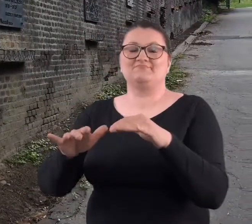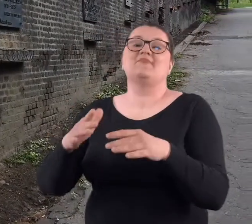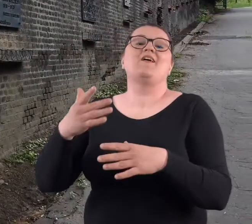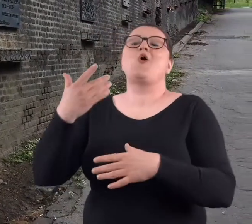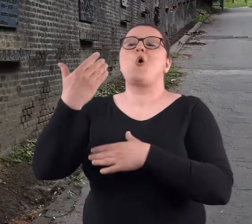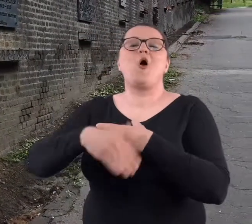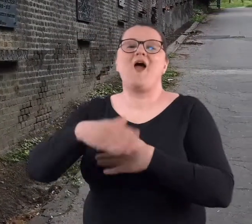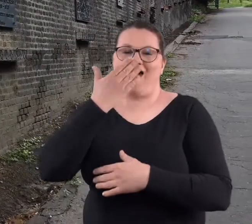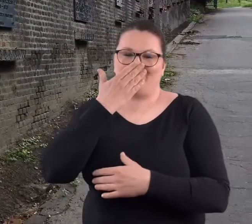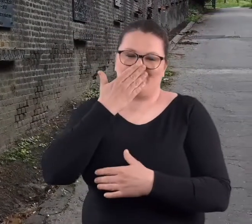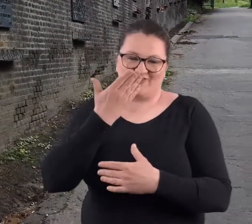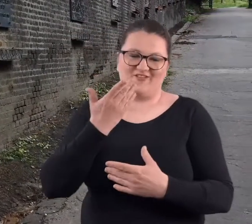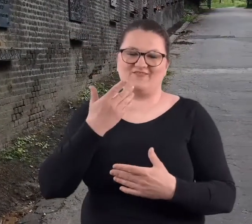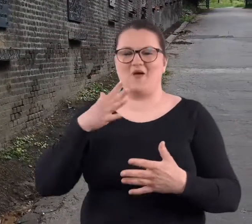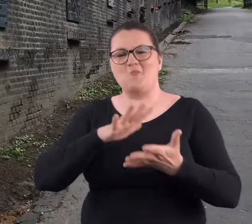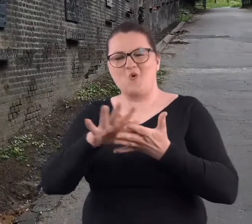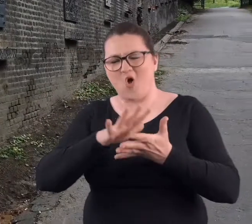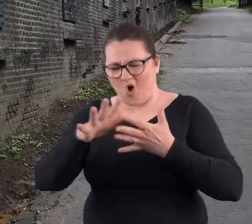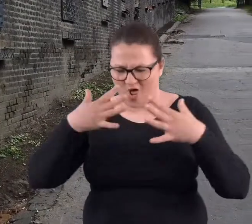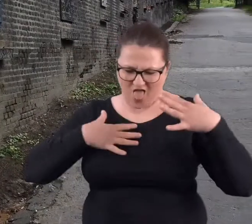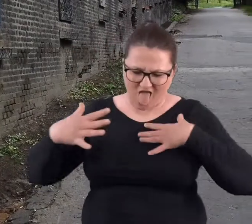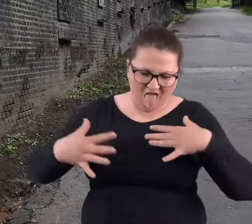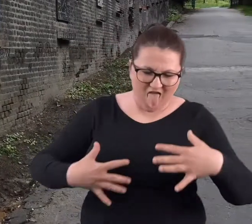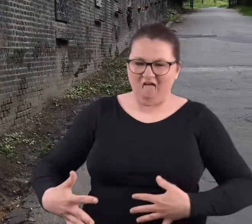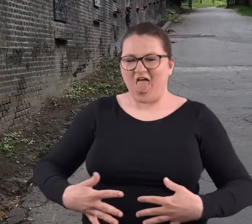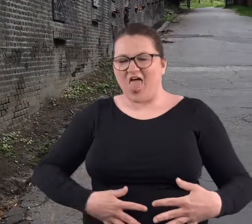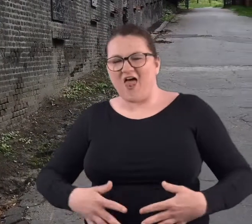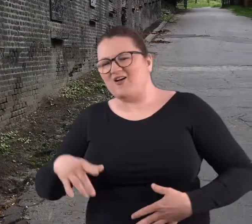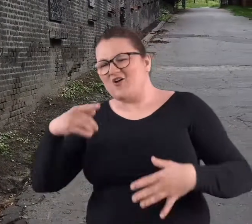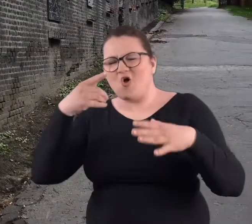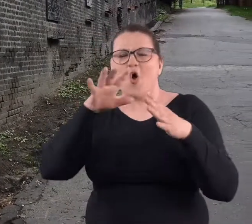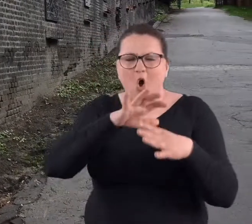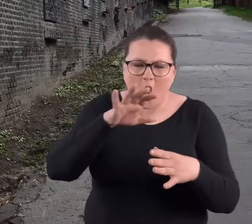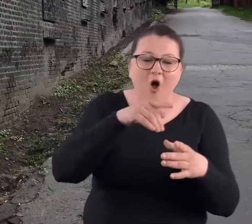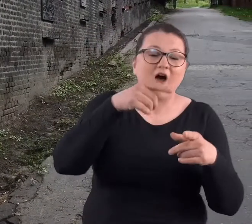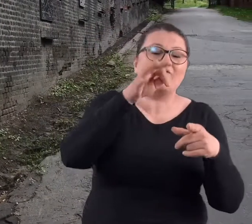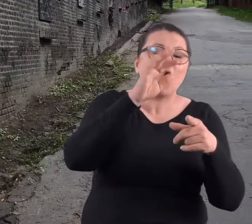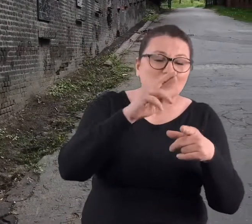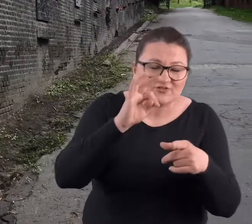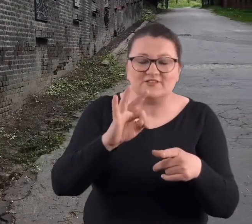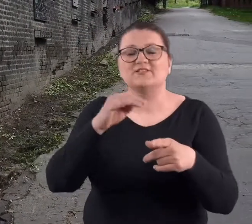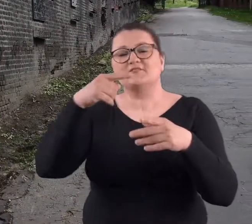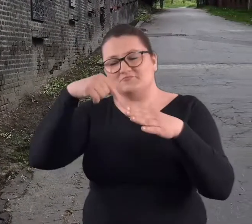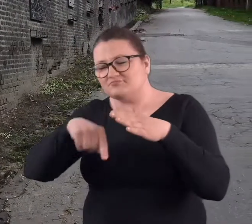się tym, że ubabrani w błocie, po zwiedzaniu jednego